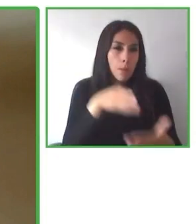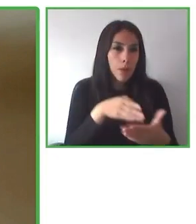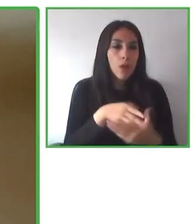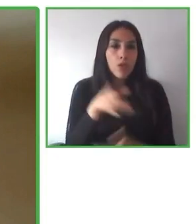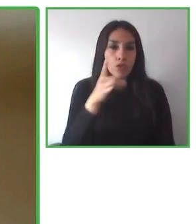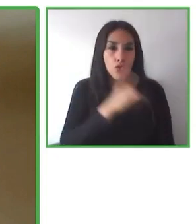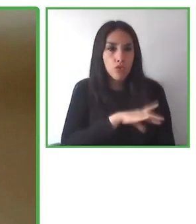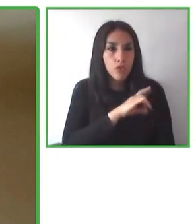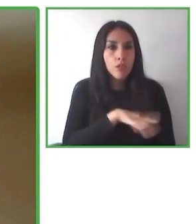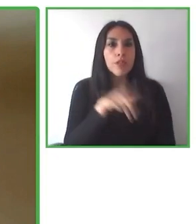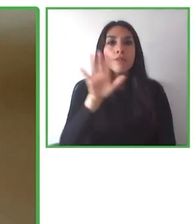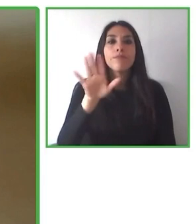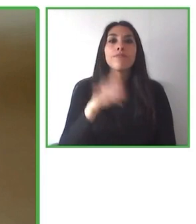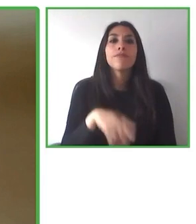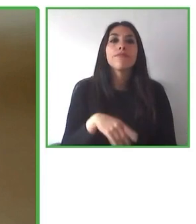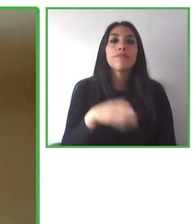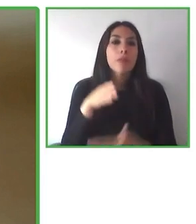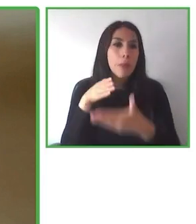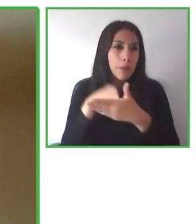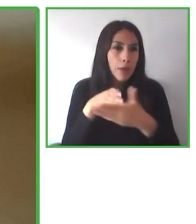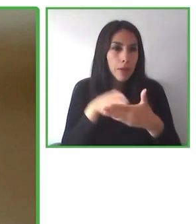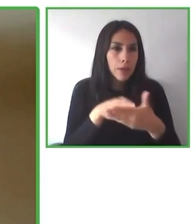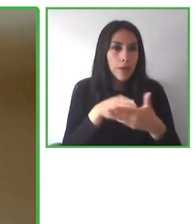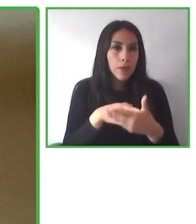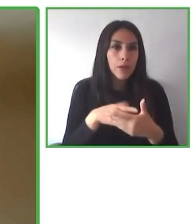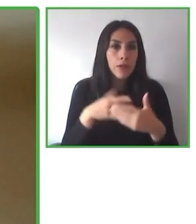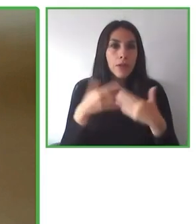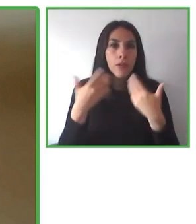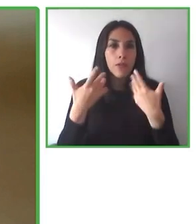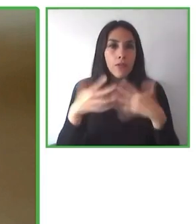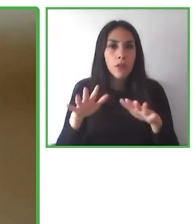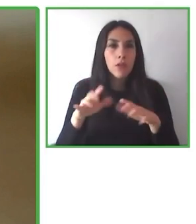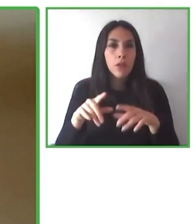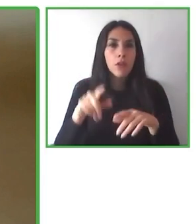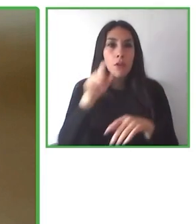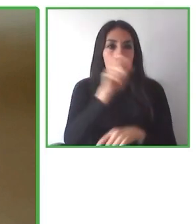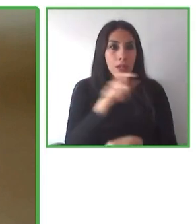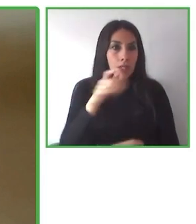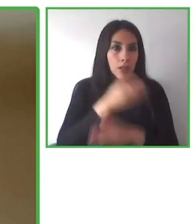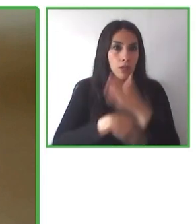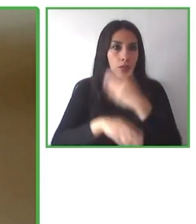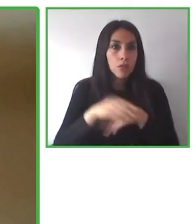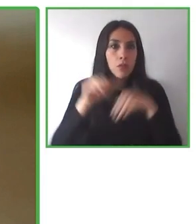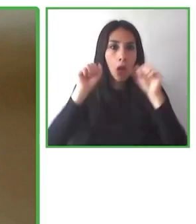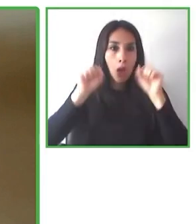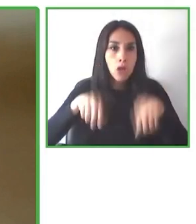otros países de nuestro continente y permitir que más voluntarios se sumen y que